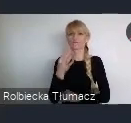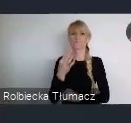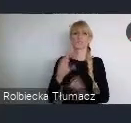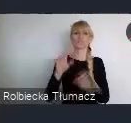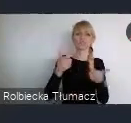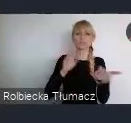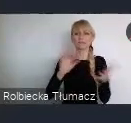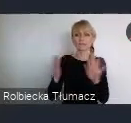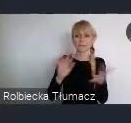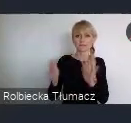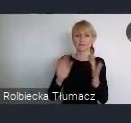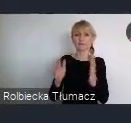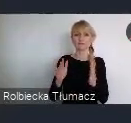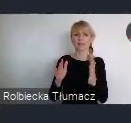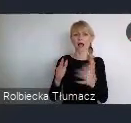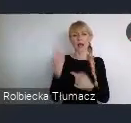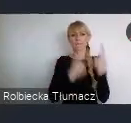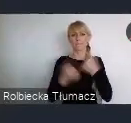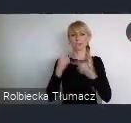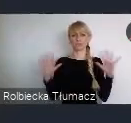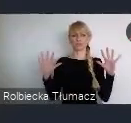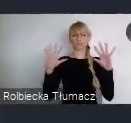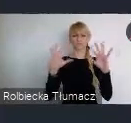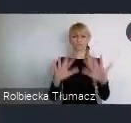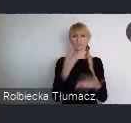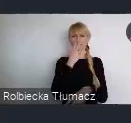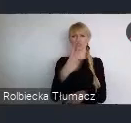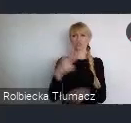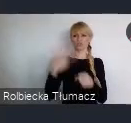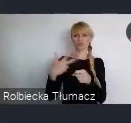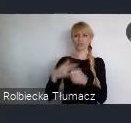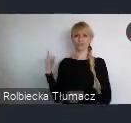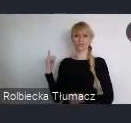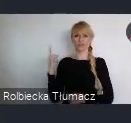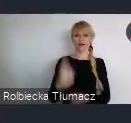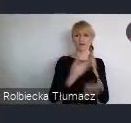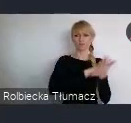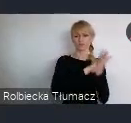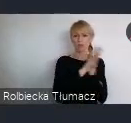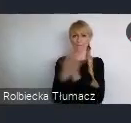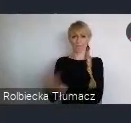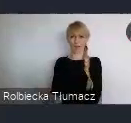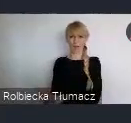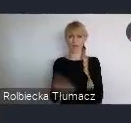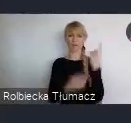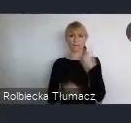Natomiast, jeśli spojrzymy tak, chłodno na te 30 lat przemian, to jest no pasmo sukcesów tak naprawdę.